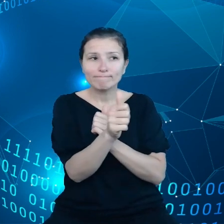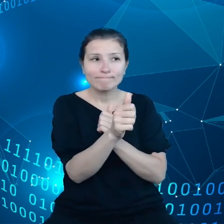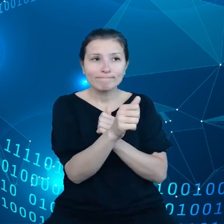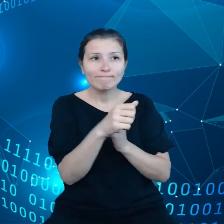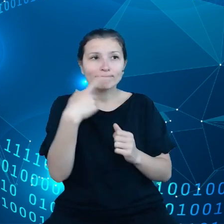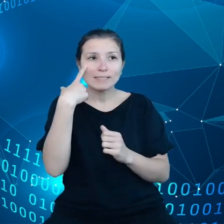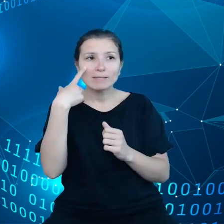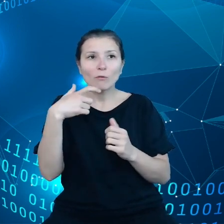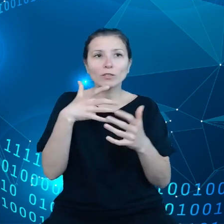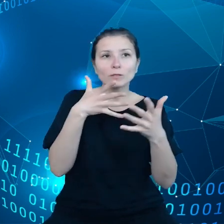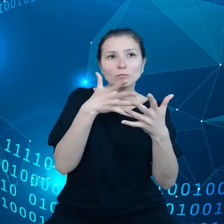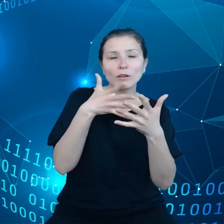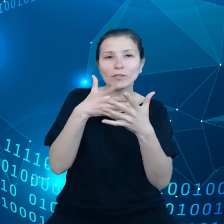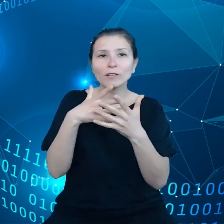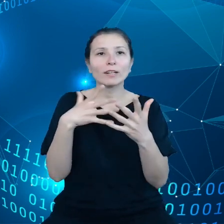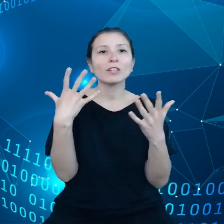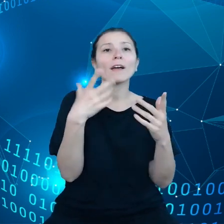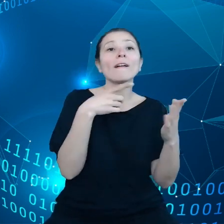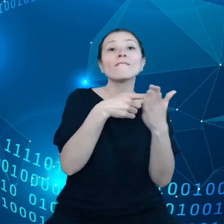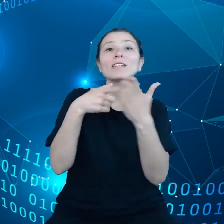z kreowaniem polityki w sprawie danych.